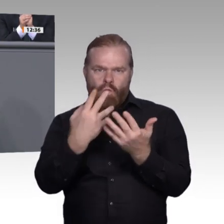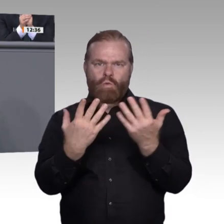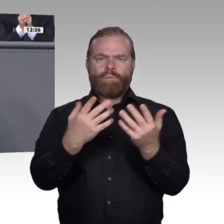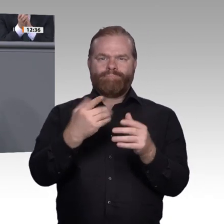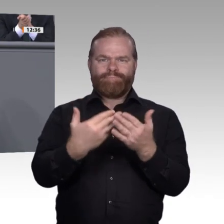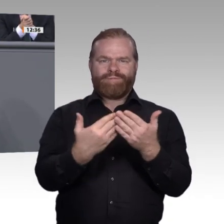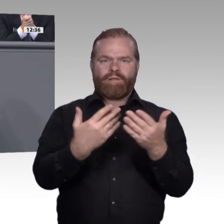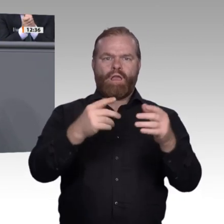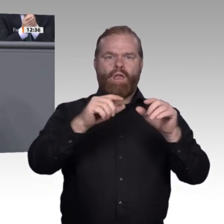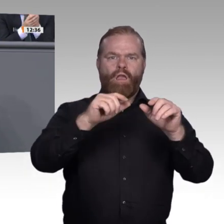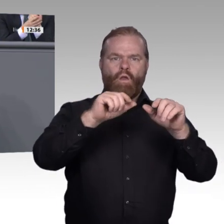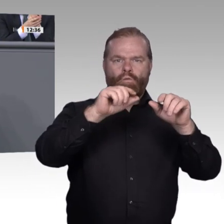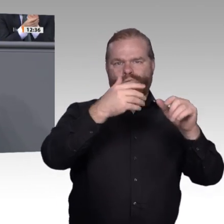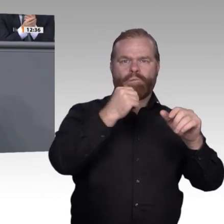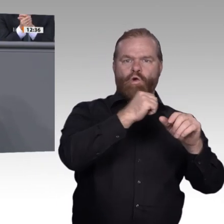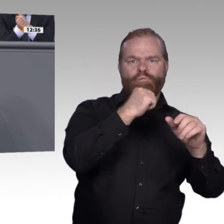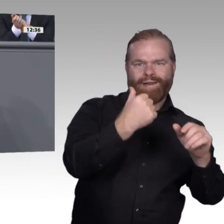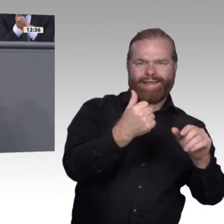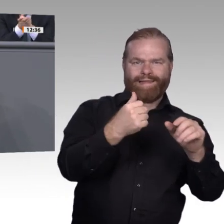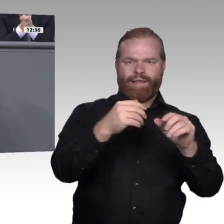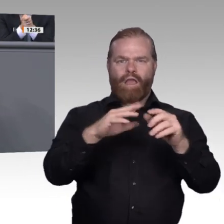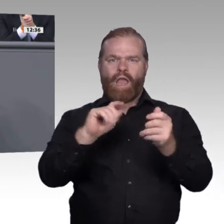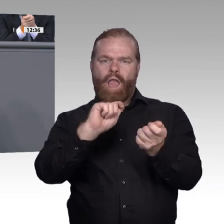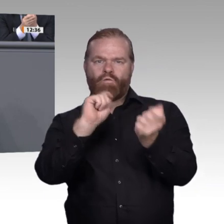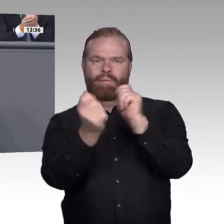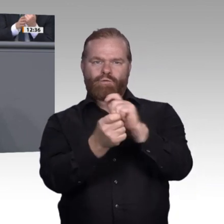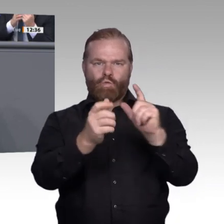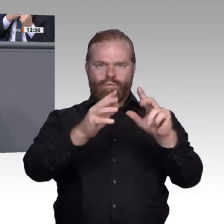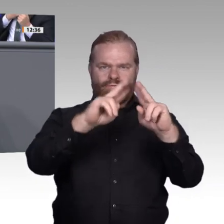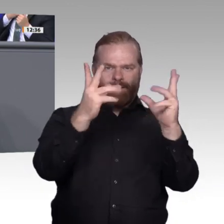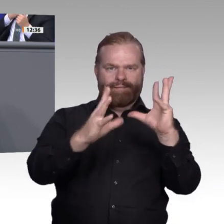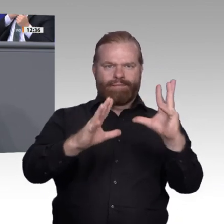nehmen müssen. Eine weitere Sache ist das Zusammenspiel zwischen Hochschulen und